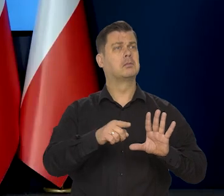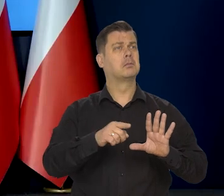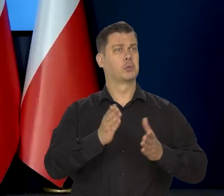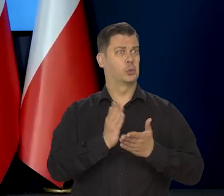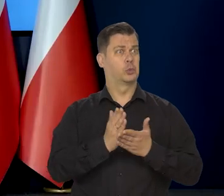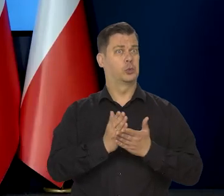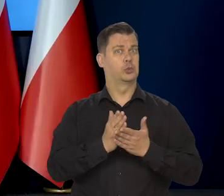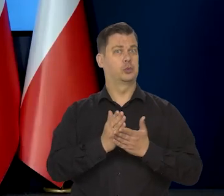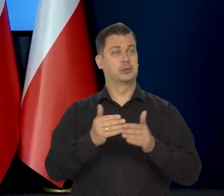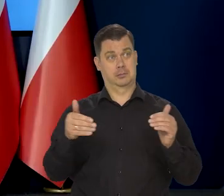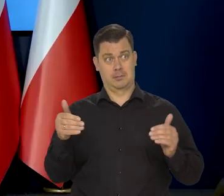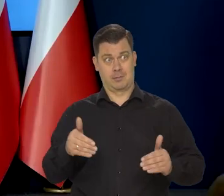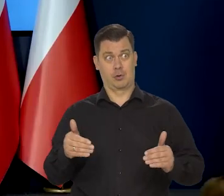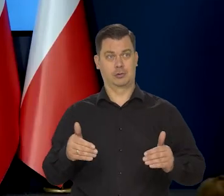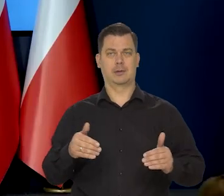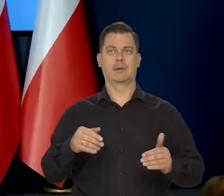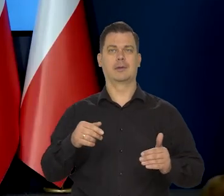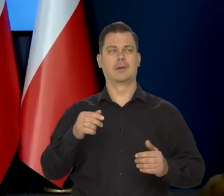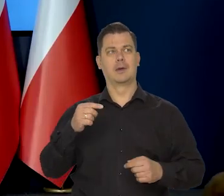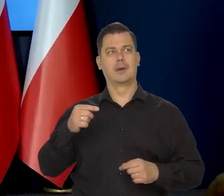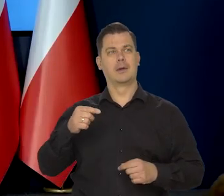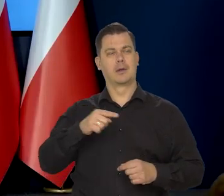czy ona by otwierała perspektywę do obniżki stóp?